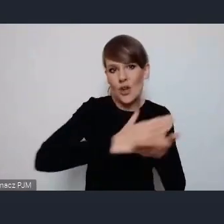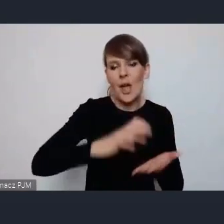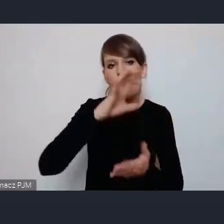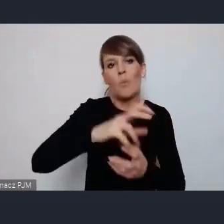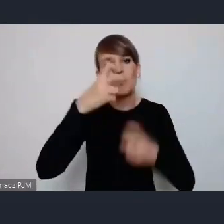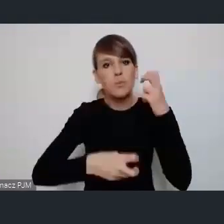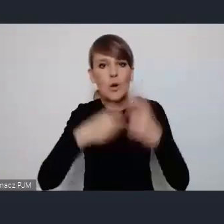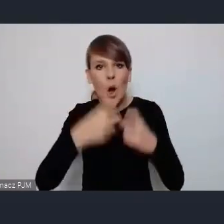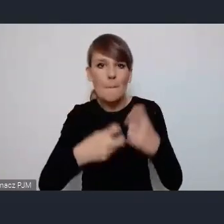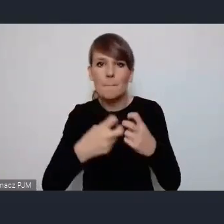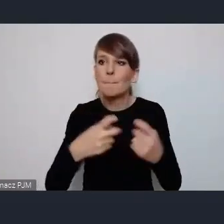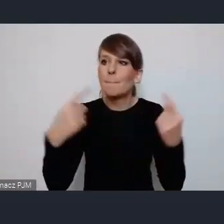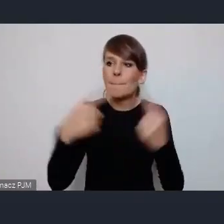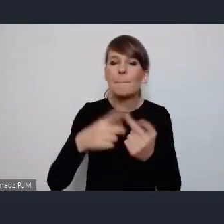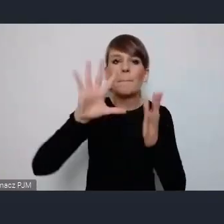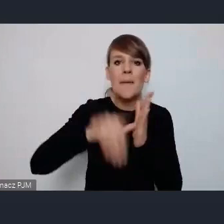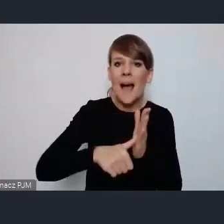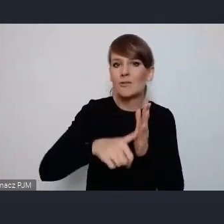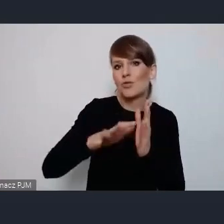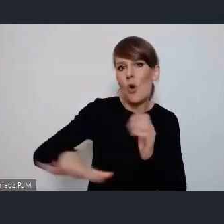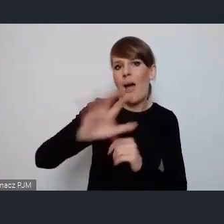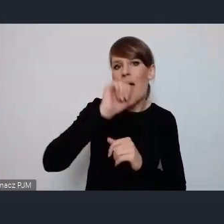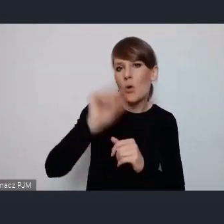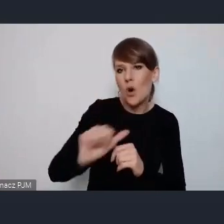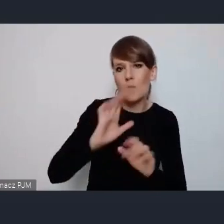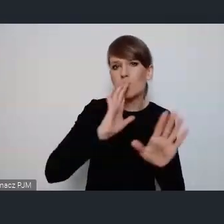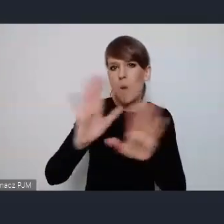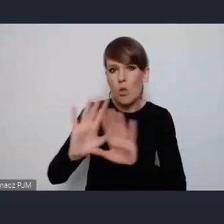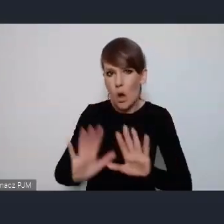bliższej miastom europejskim i tam będą {……….}